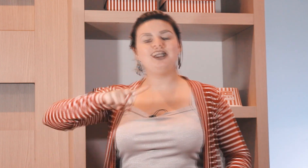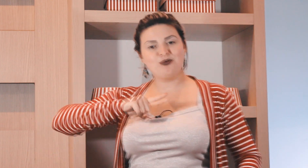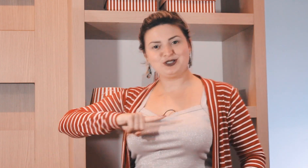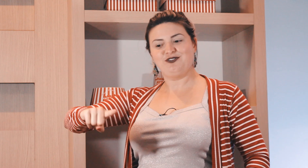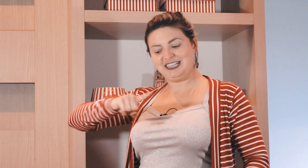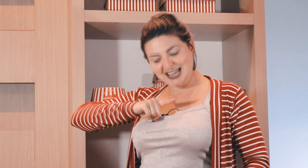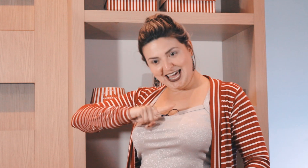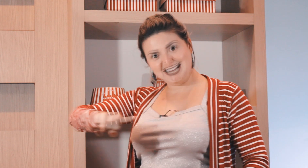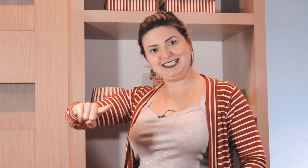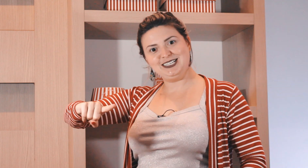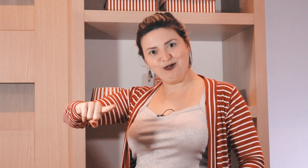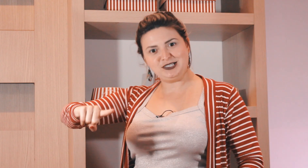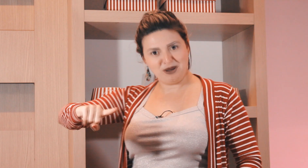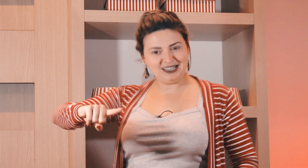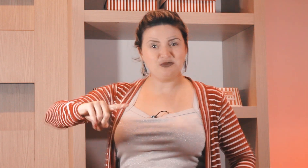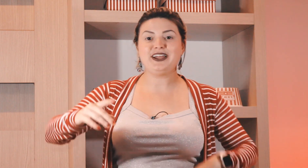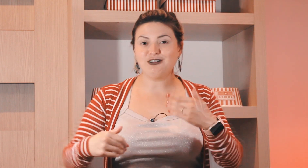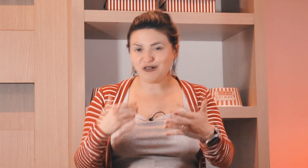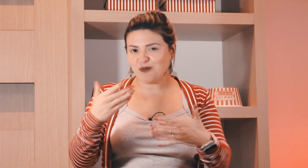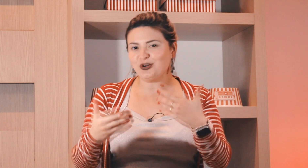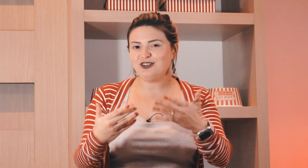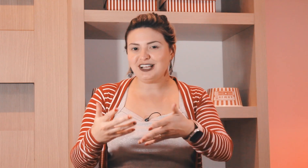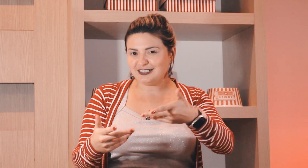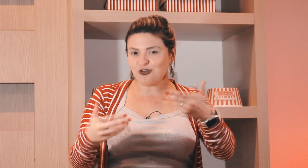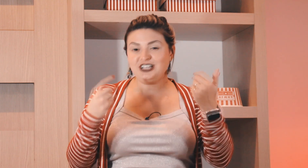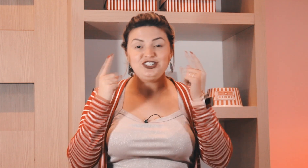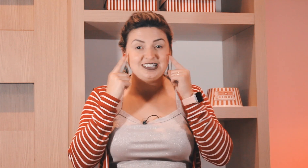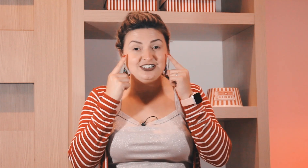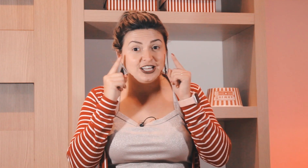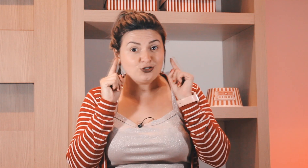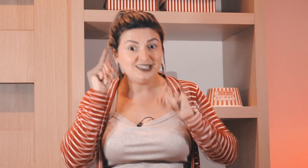e aí ele começou a fazer esse sinal de semana também, então tem um pouquinho dessas origens aí